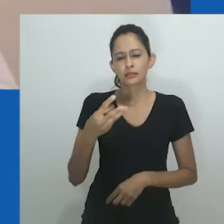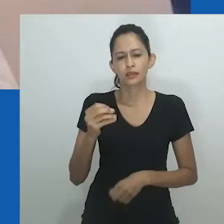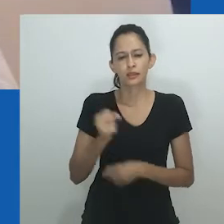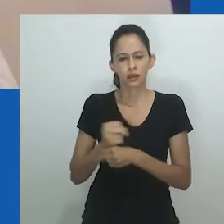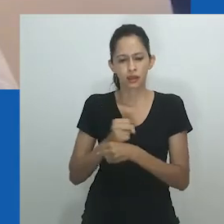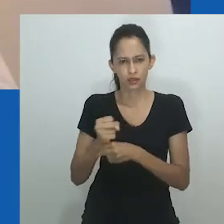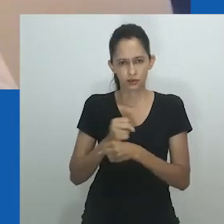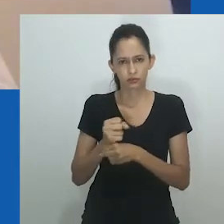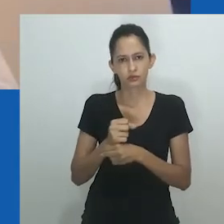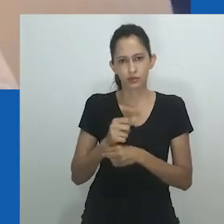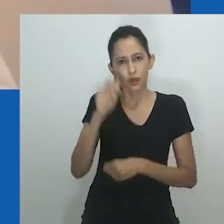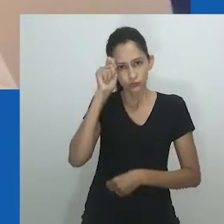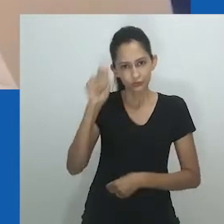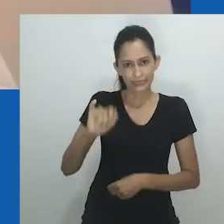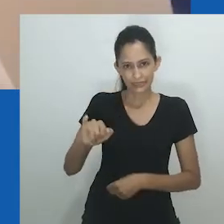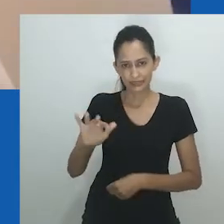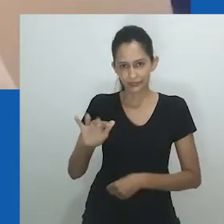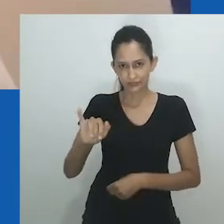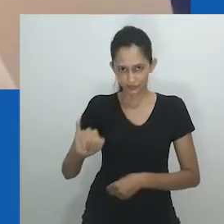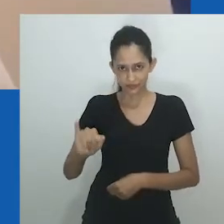E vou ler o texto.